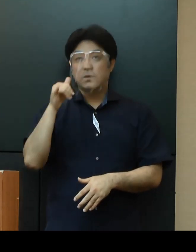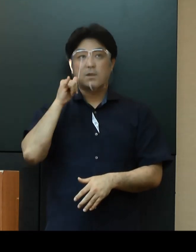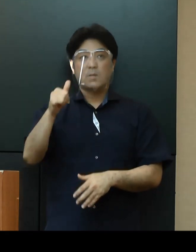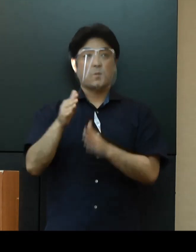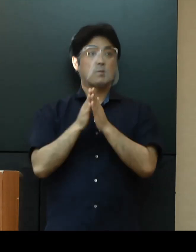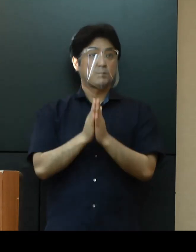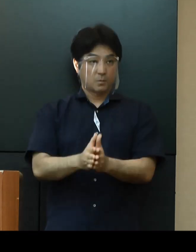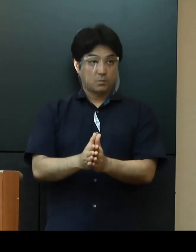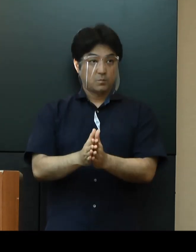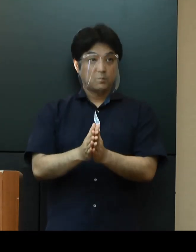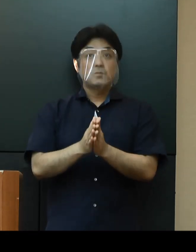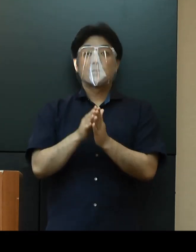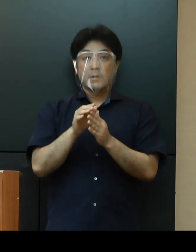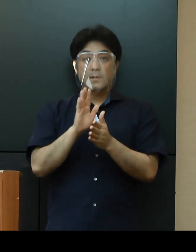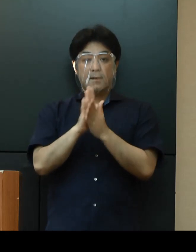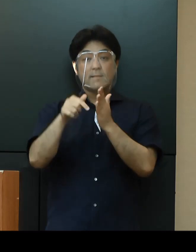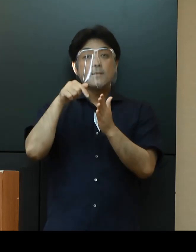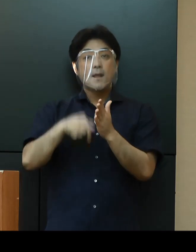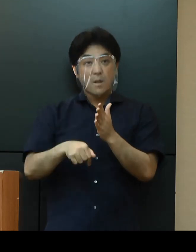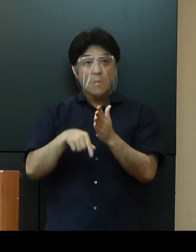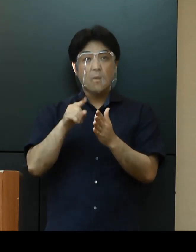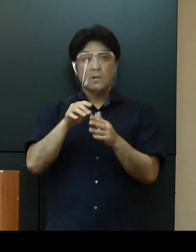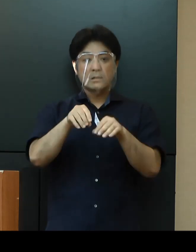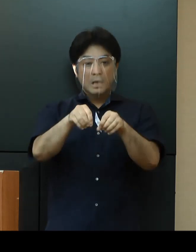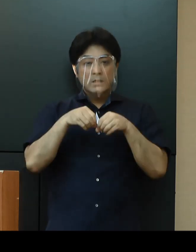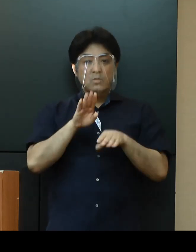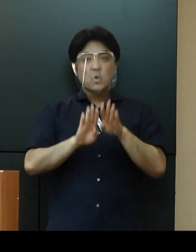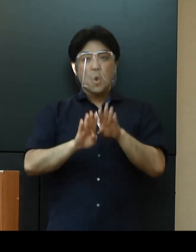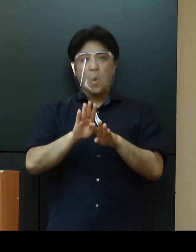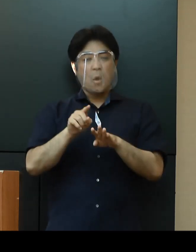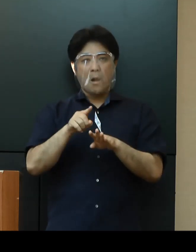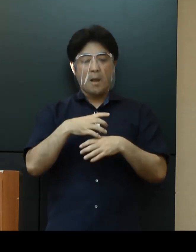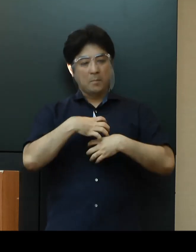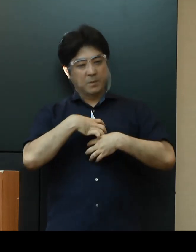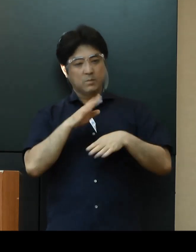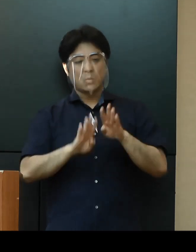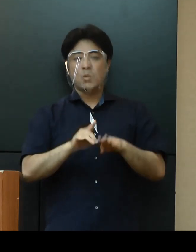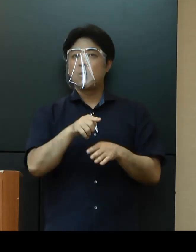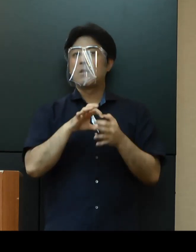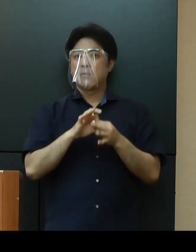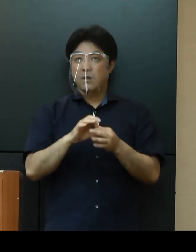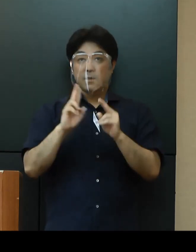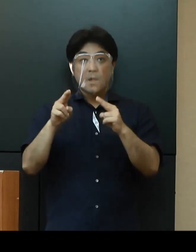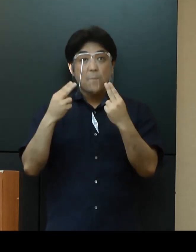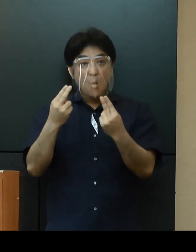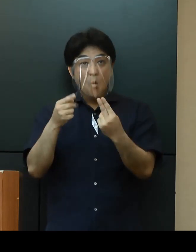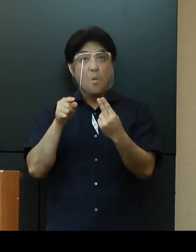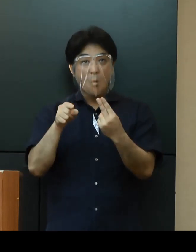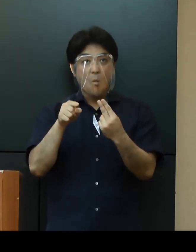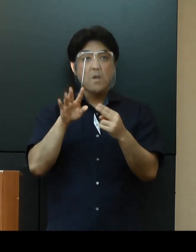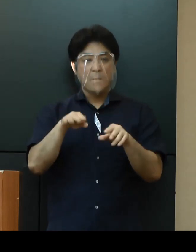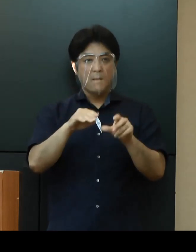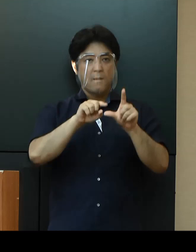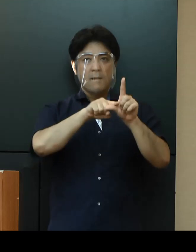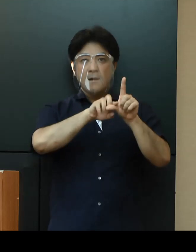県内の感染状況は予断を許さない状況です 専門家会議では、第３段階の警戒が必要との意見もあり